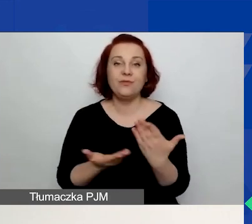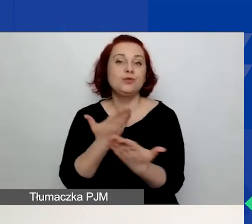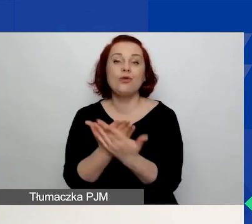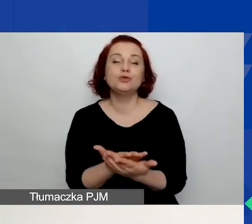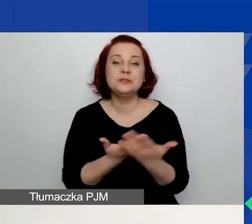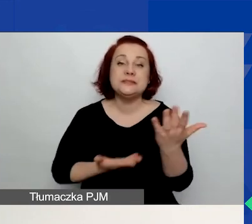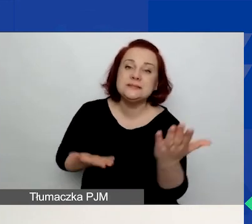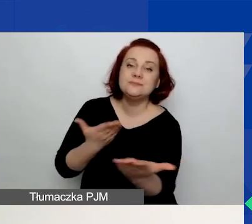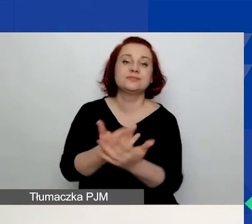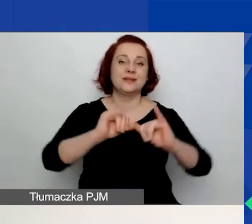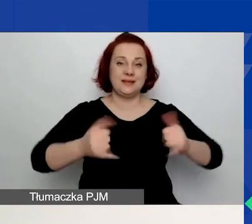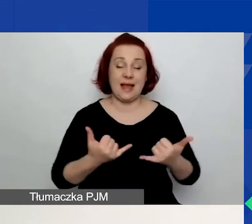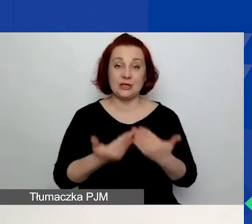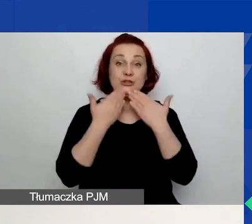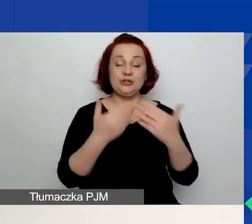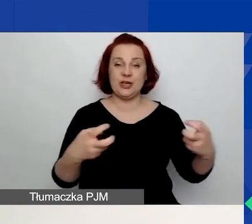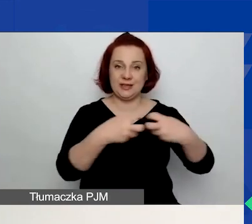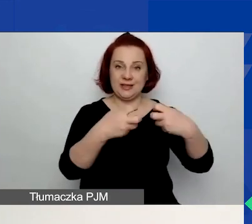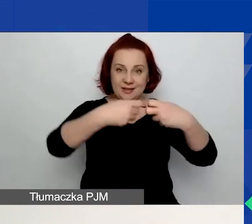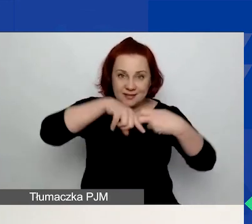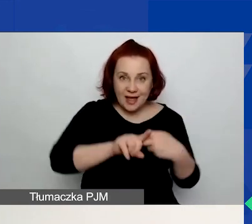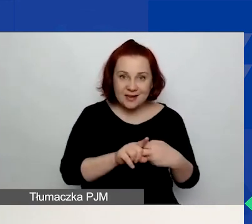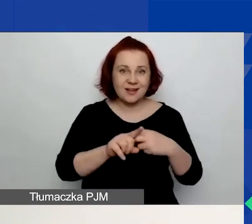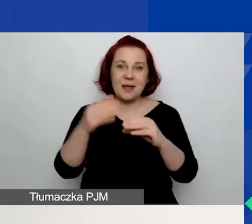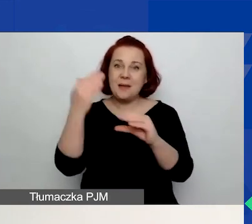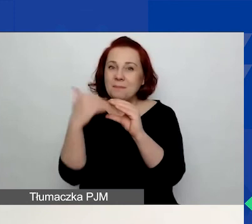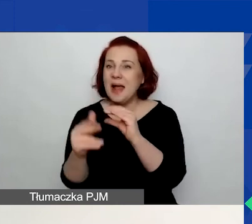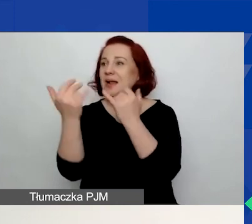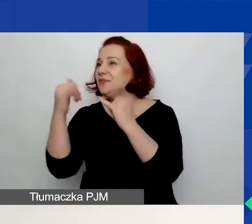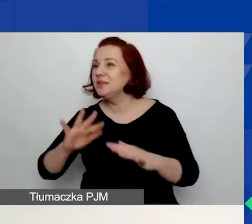Wnioski składane mailowo czy w jakikolwiek inny sposób nie będą rozpatrywane.